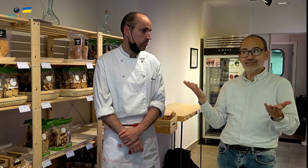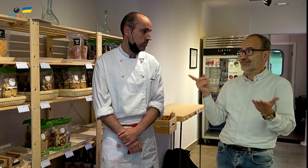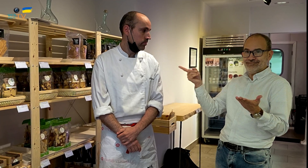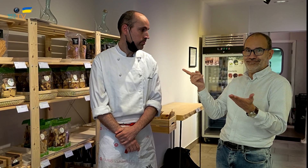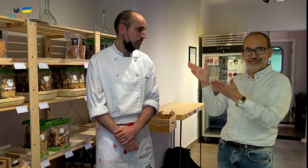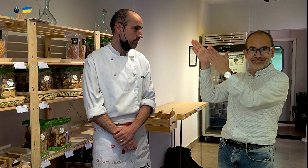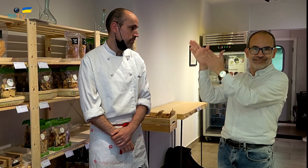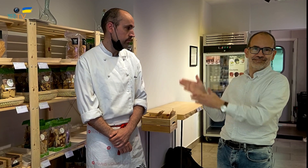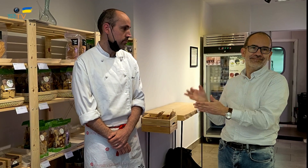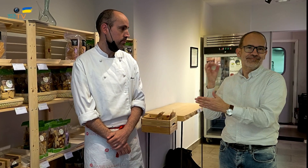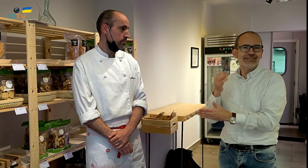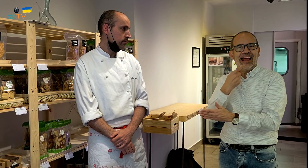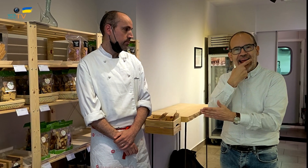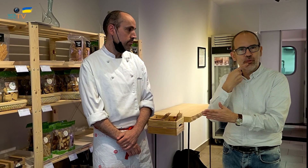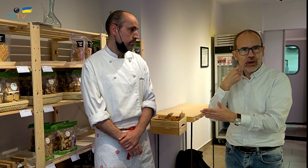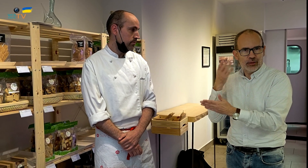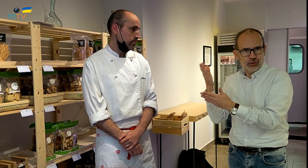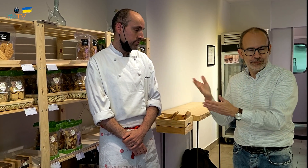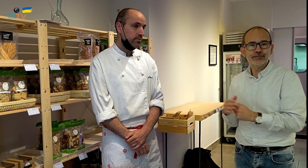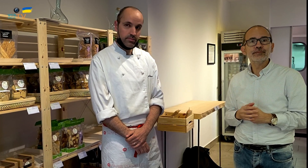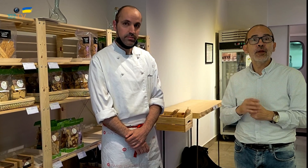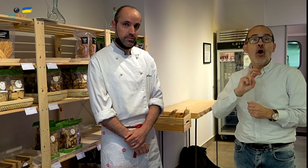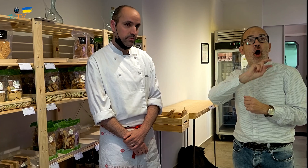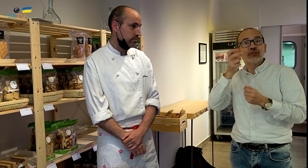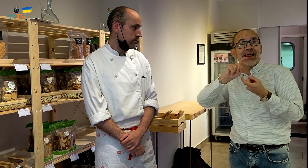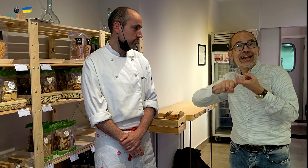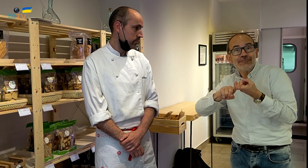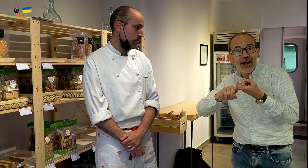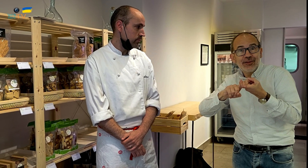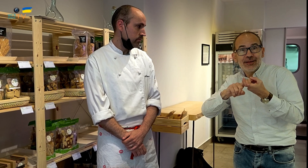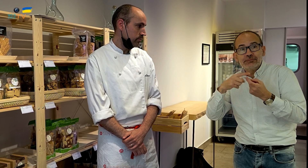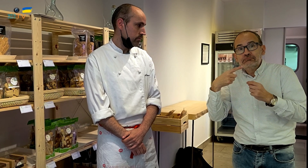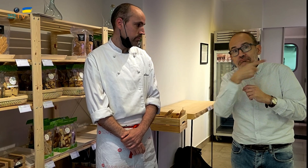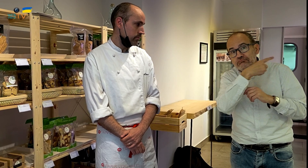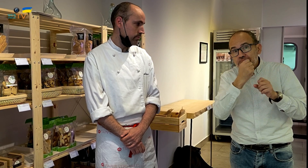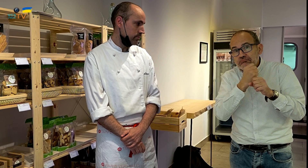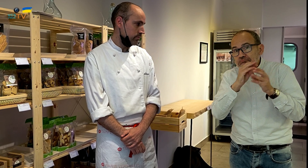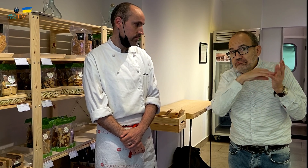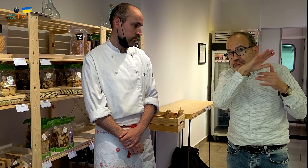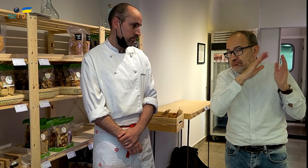Bien, aquí tenemos a Eduard. El otro hermano anda por ahí faenando.